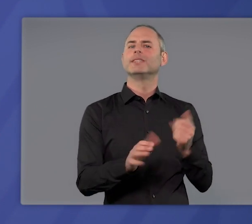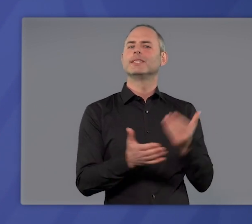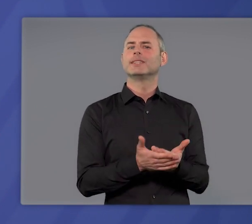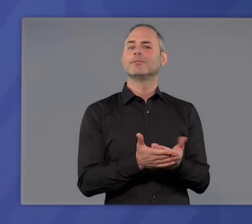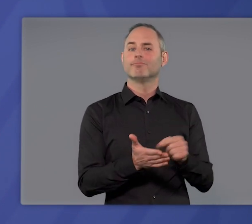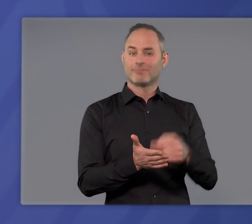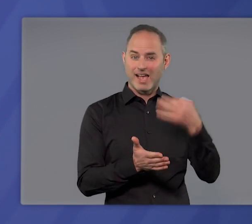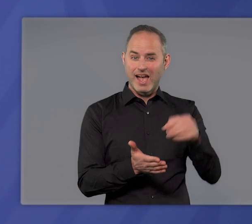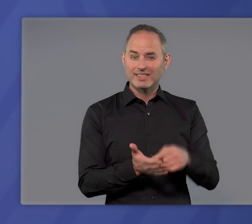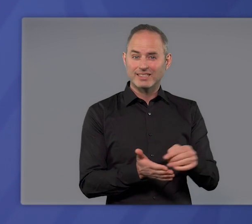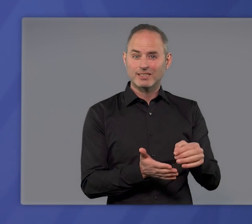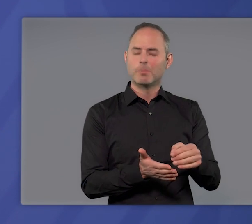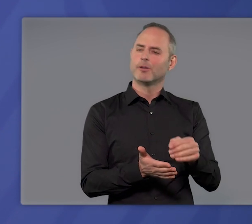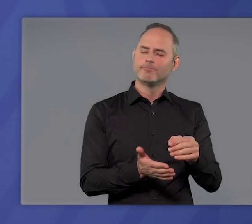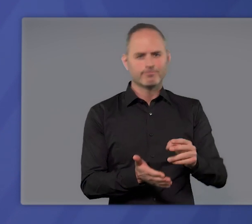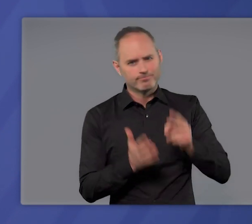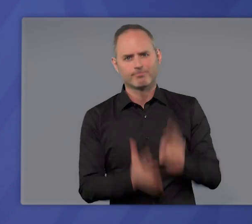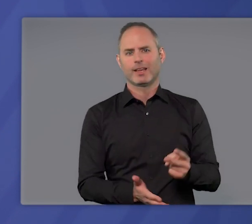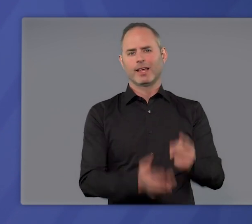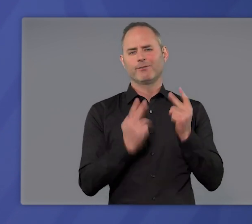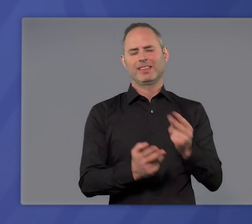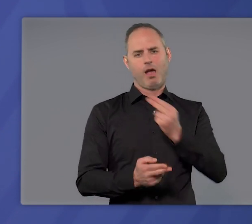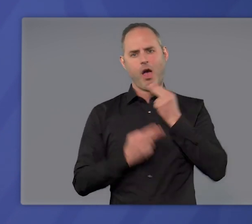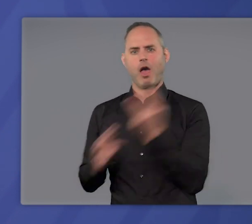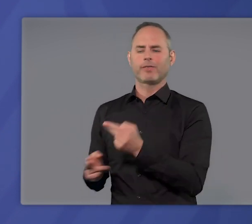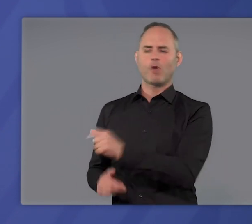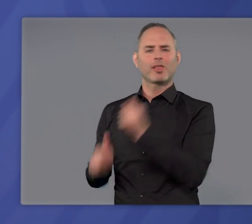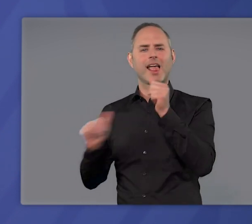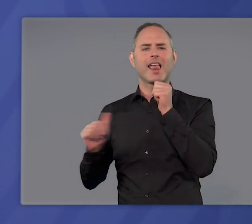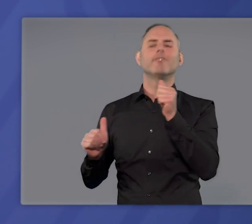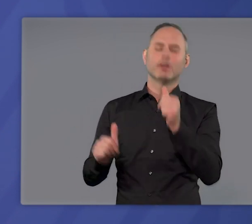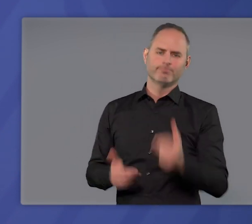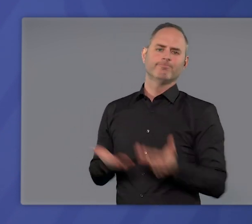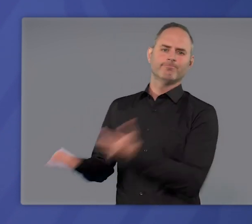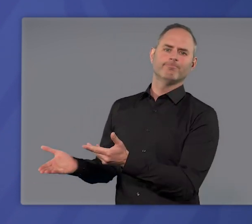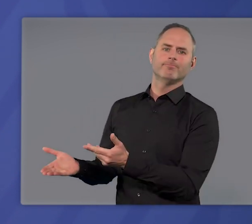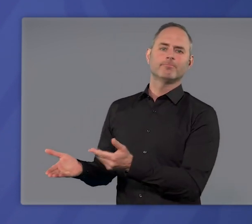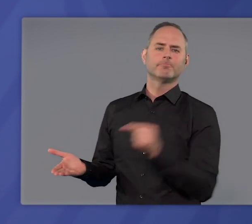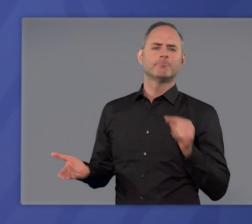ist nicht die einzige, aber es ist eine überaus wichtige Antwort auf diese Hilferufe.